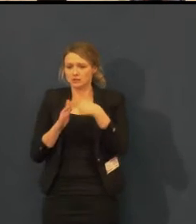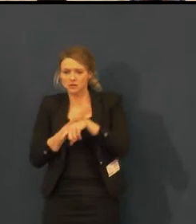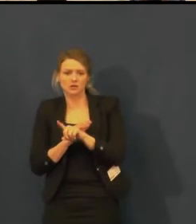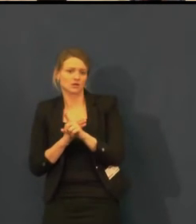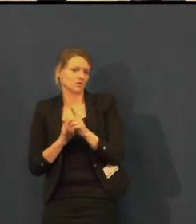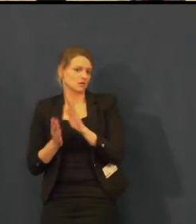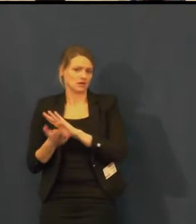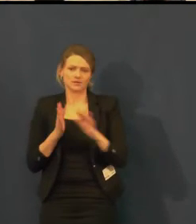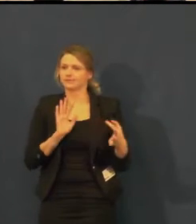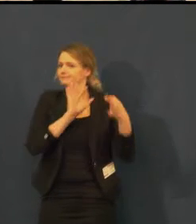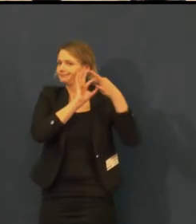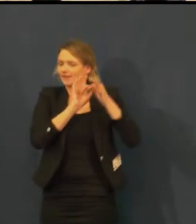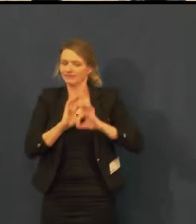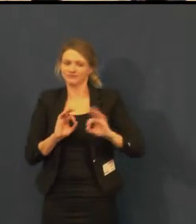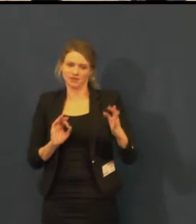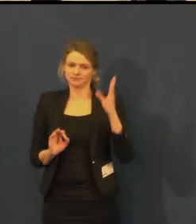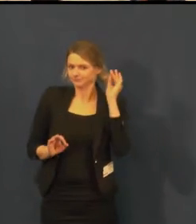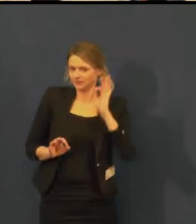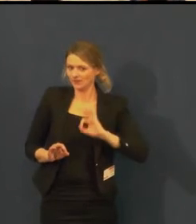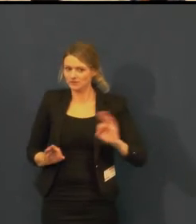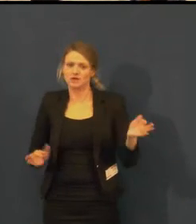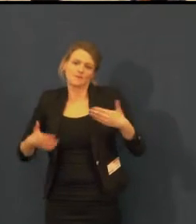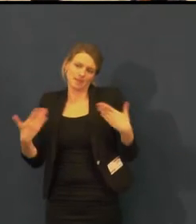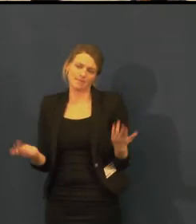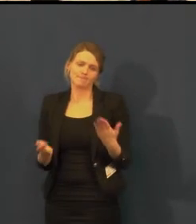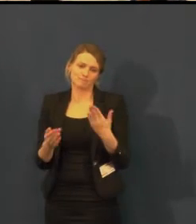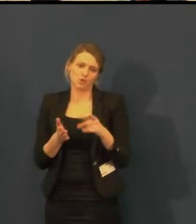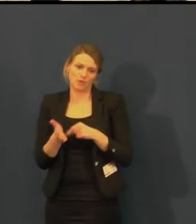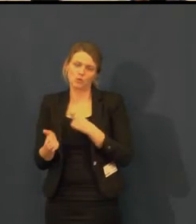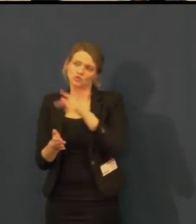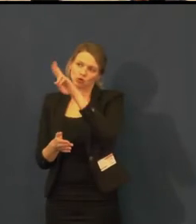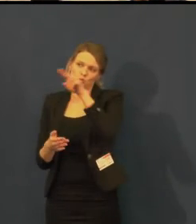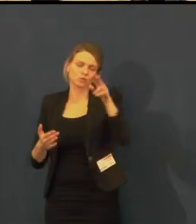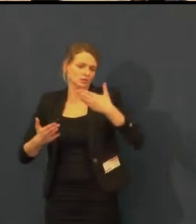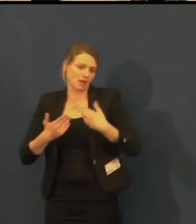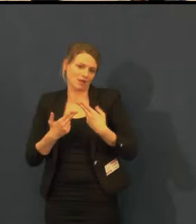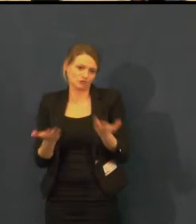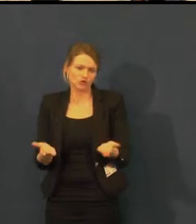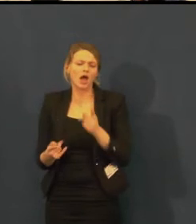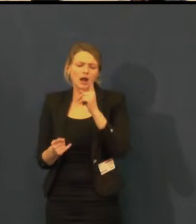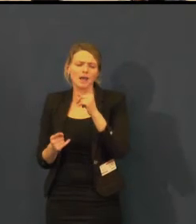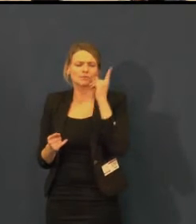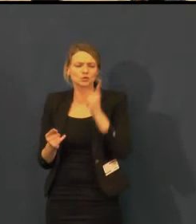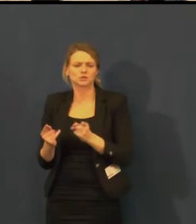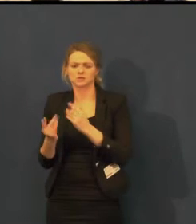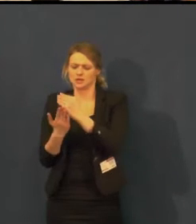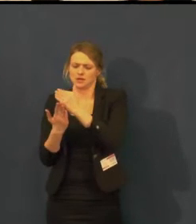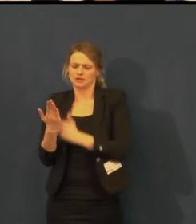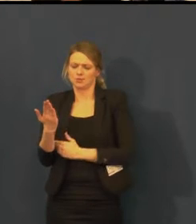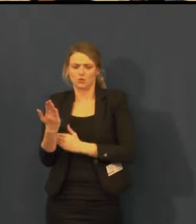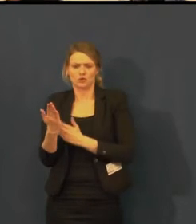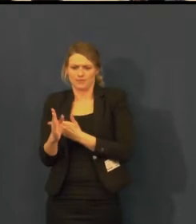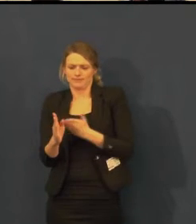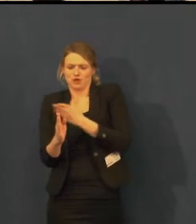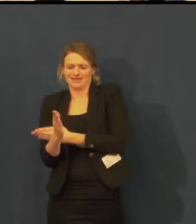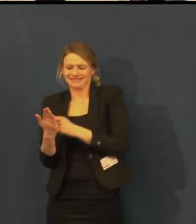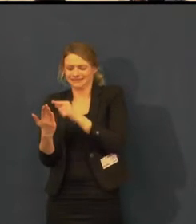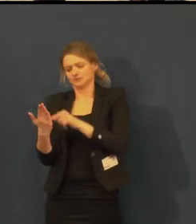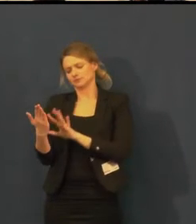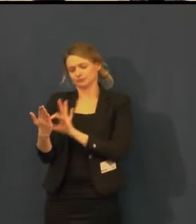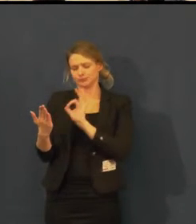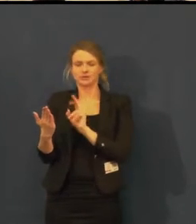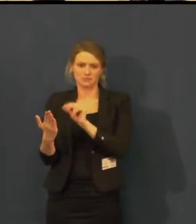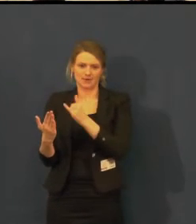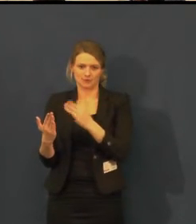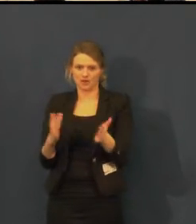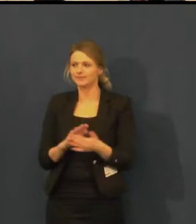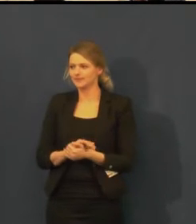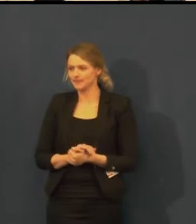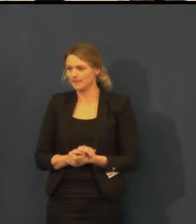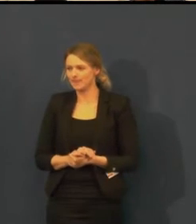To je vše, co jsem chtěla říci. Pokud se chcete zeptat, můžete.